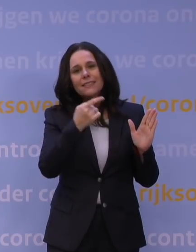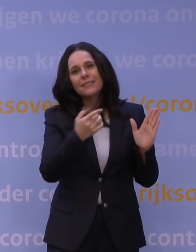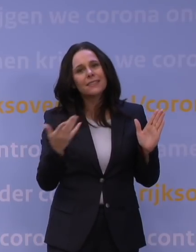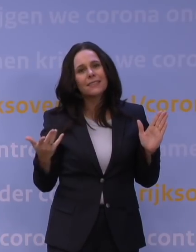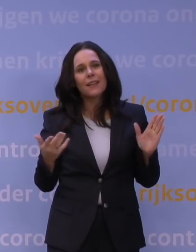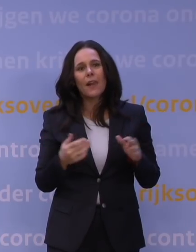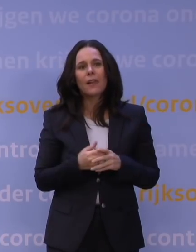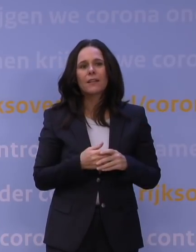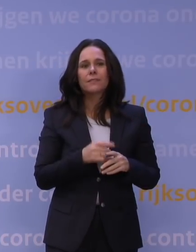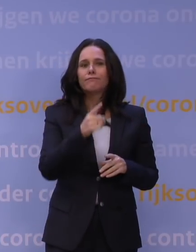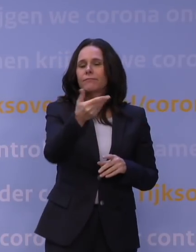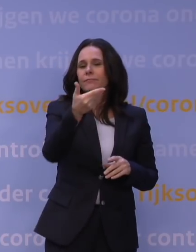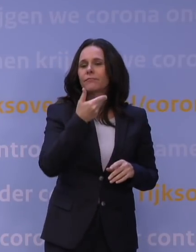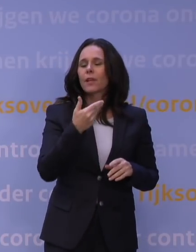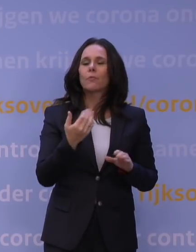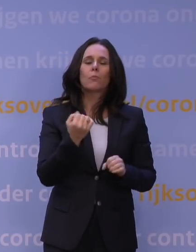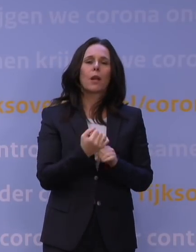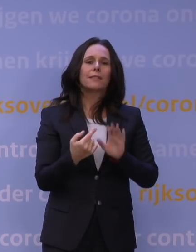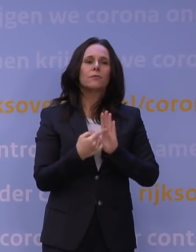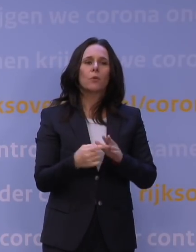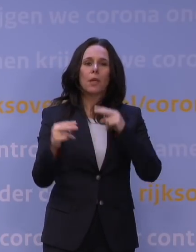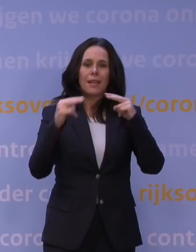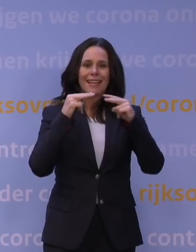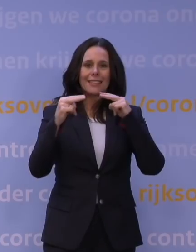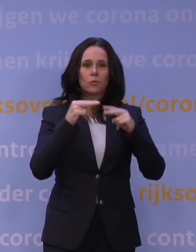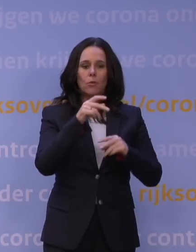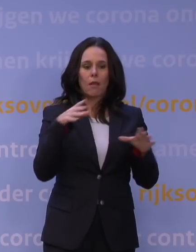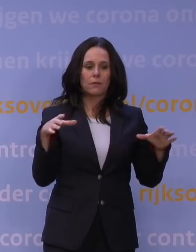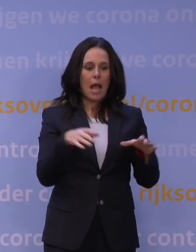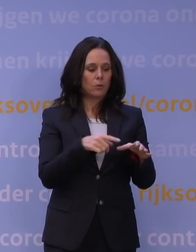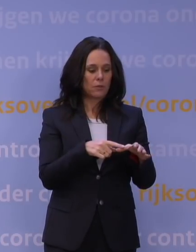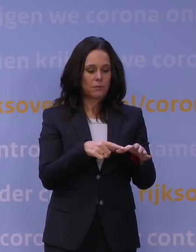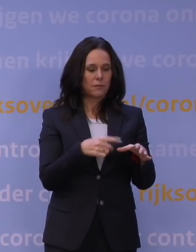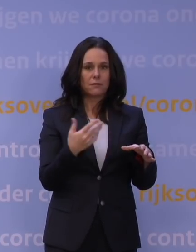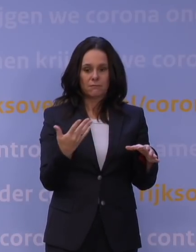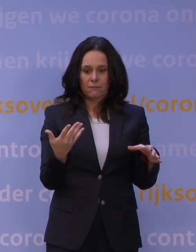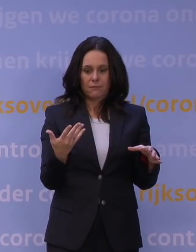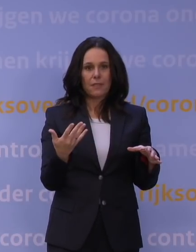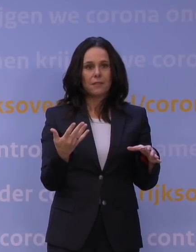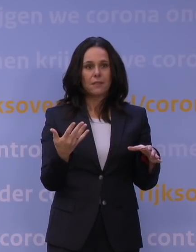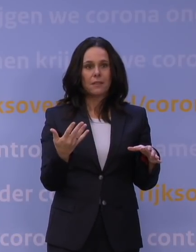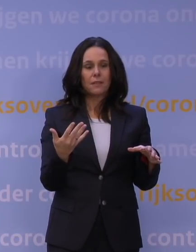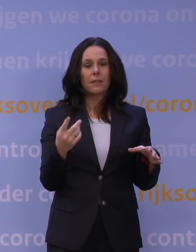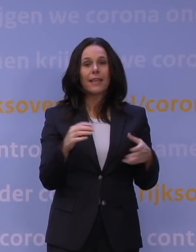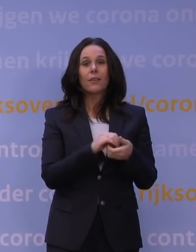Bijvoorbeeld, een restauranthouder, waarom zou hij nog of zij nog een restaurant willen hebben, als je dus ziet dat je in de winter dichtgaat?